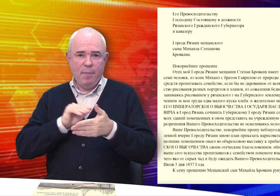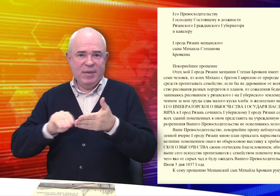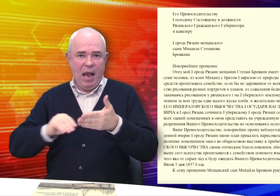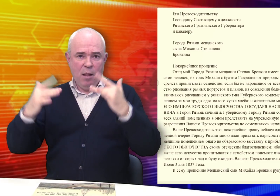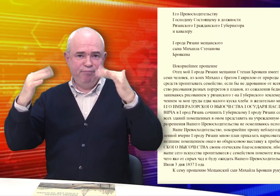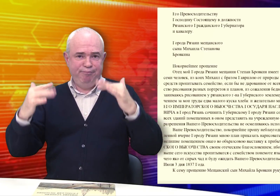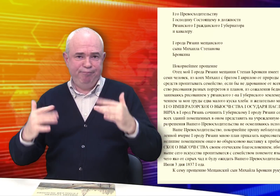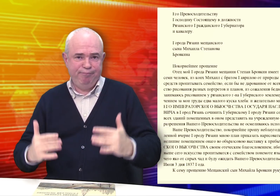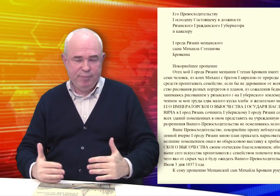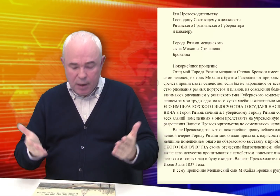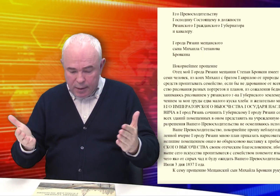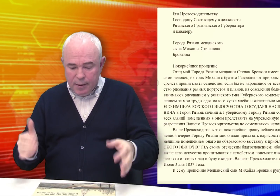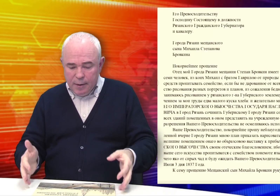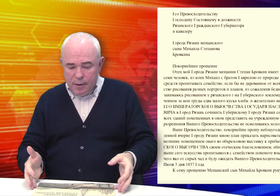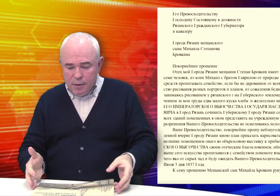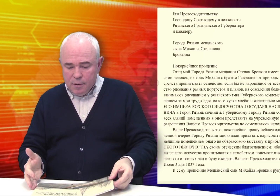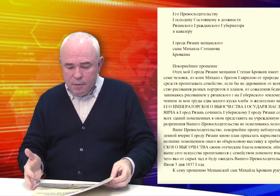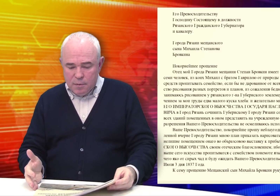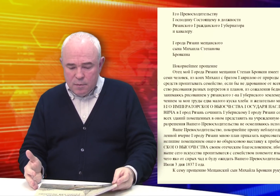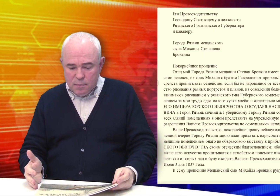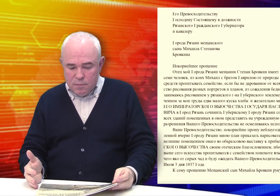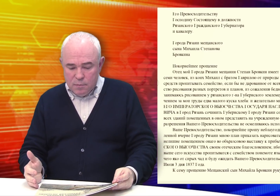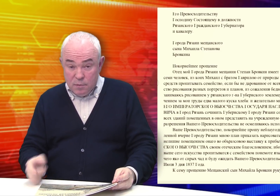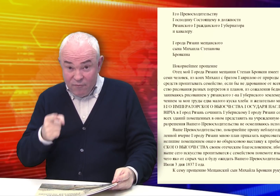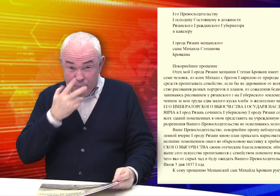Он так написал…